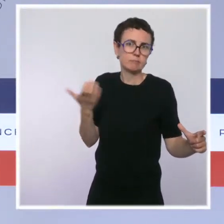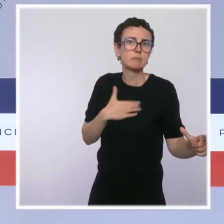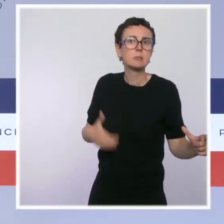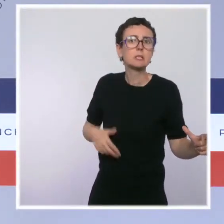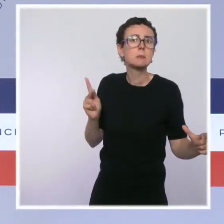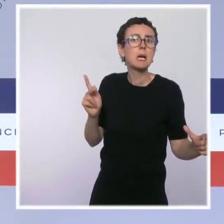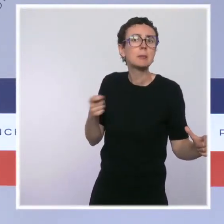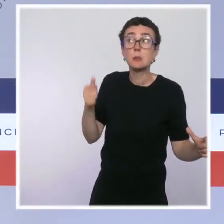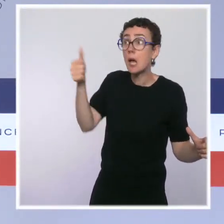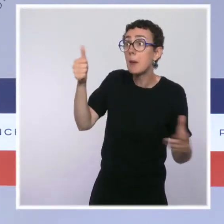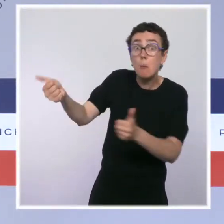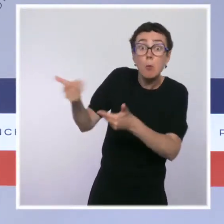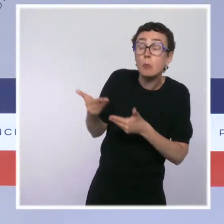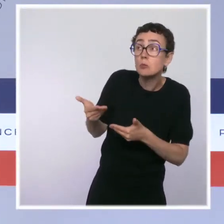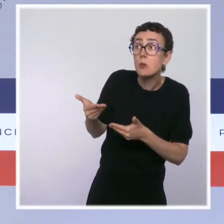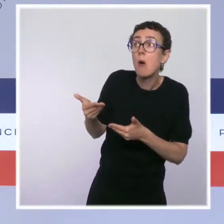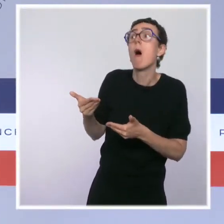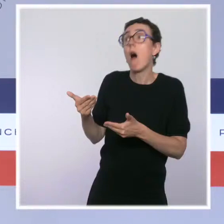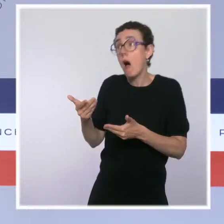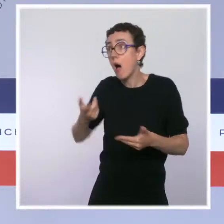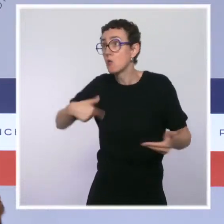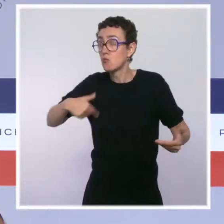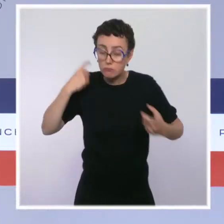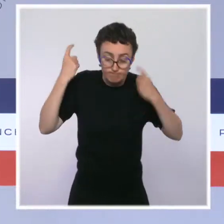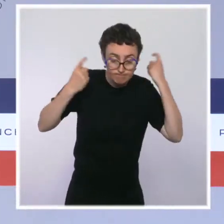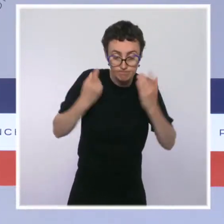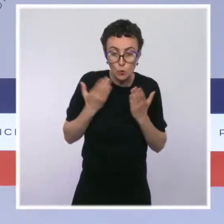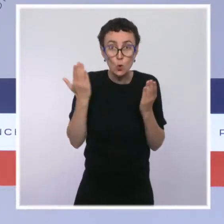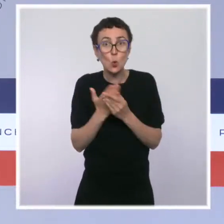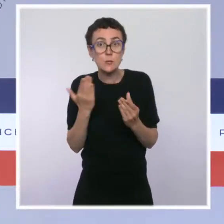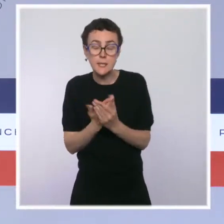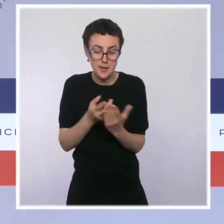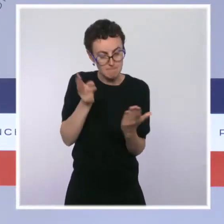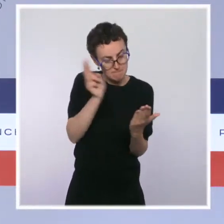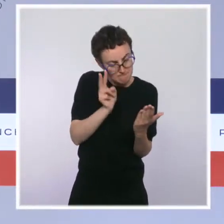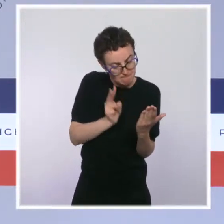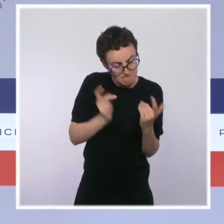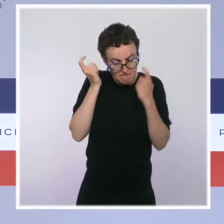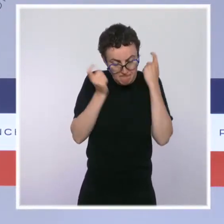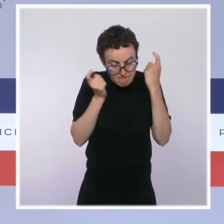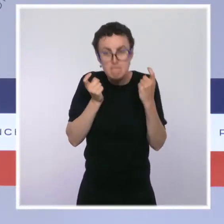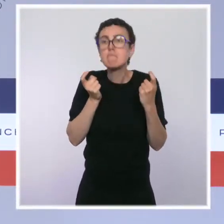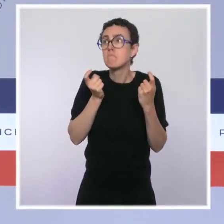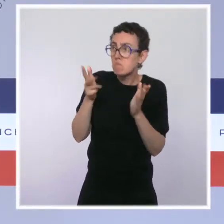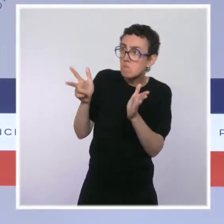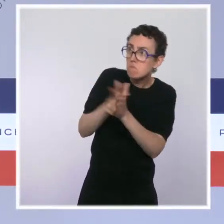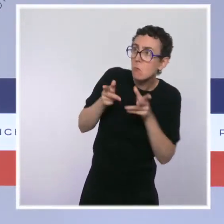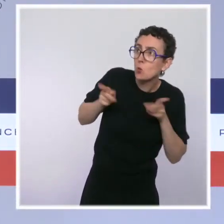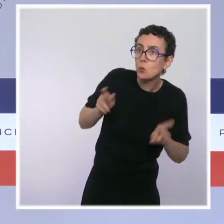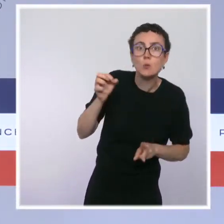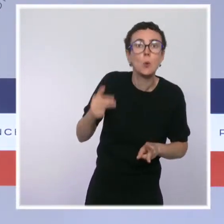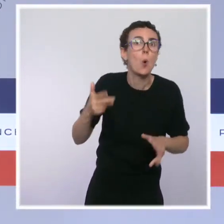Et nous, ensuite, on regarde, on instruit et on autorise le cas échéant. Ce que nous lui avions répondu,